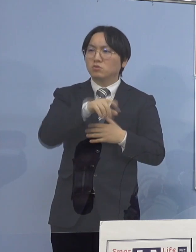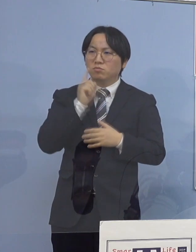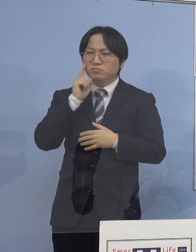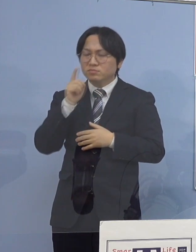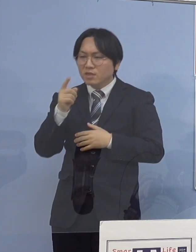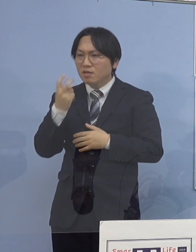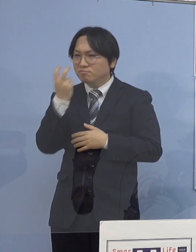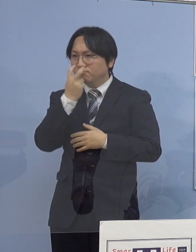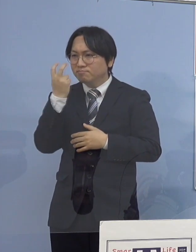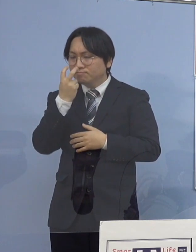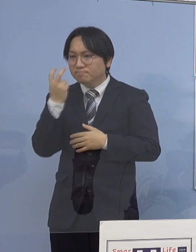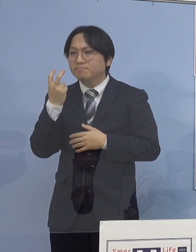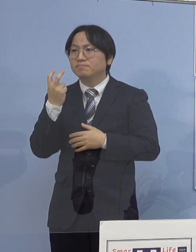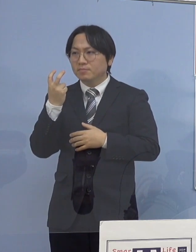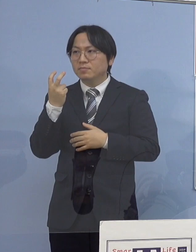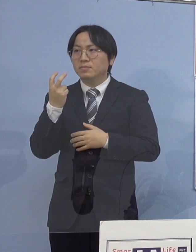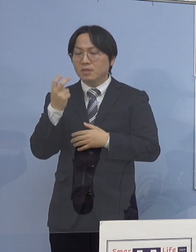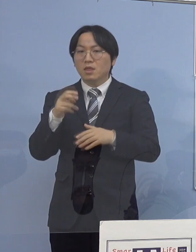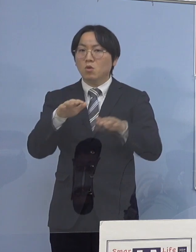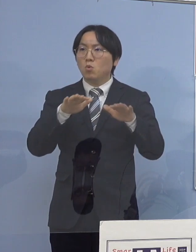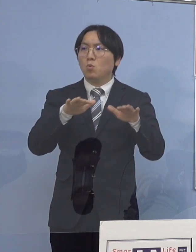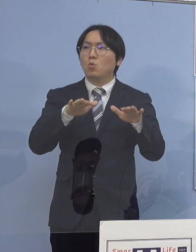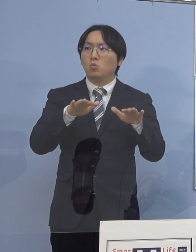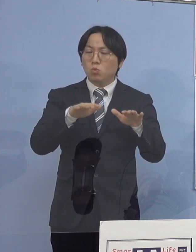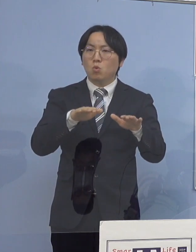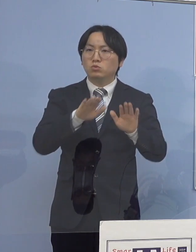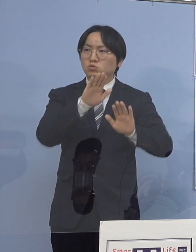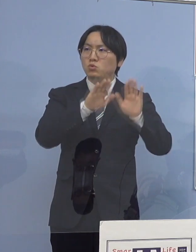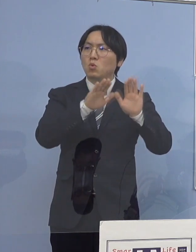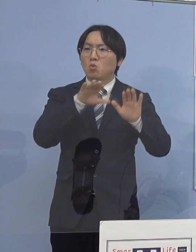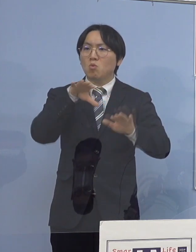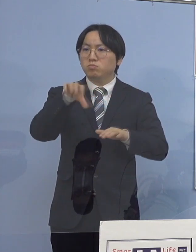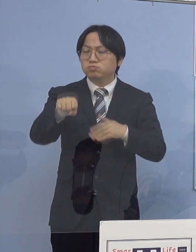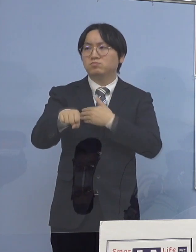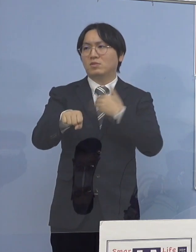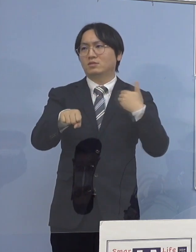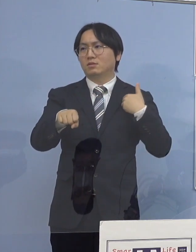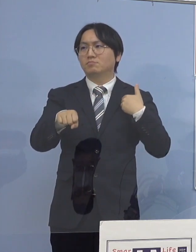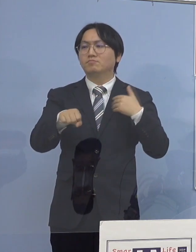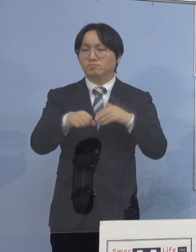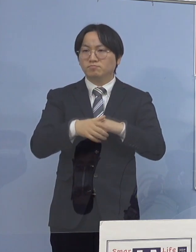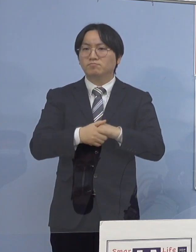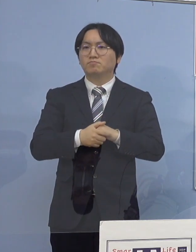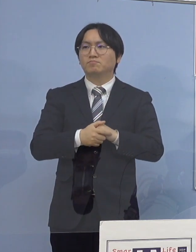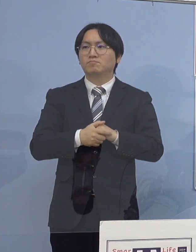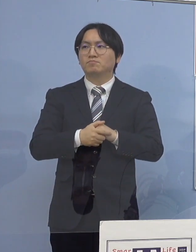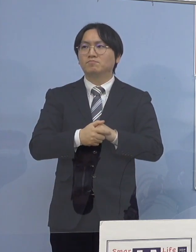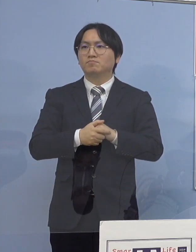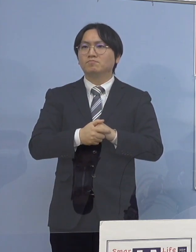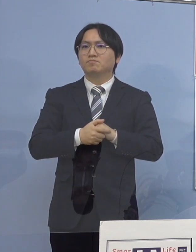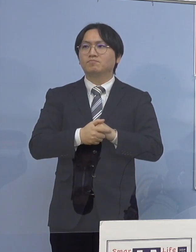今回のこの構図 これが分かったということになります